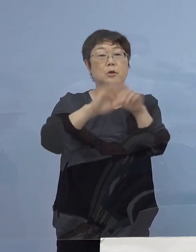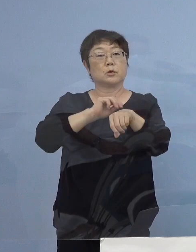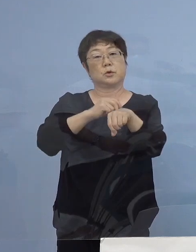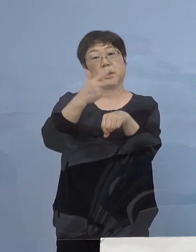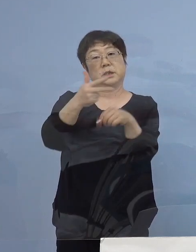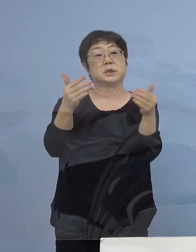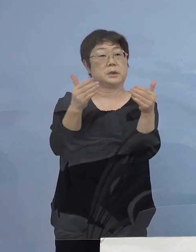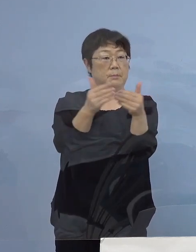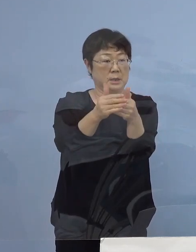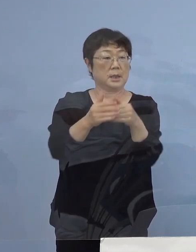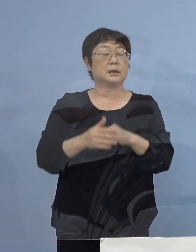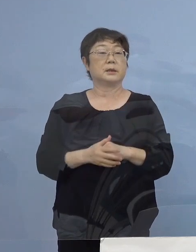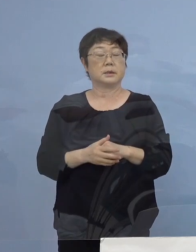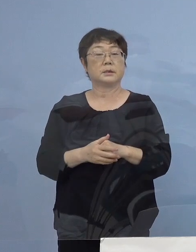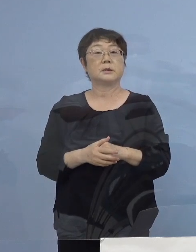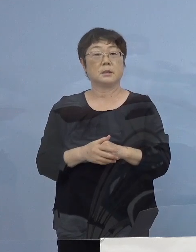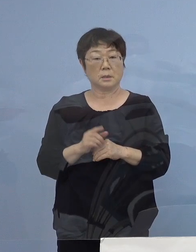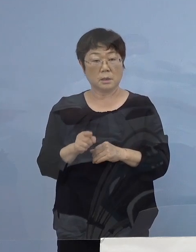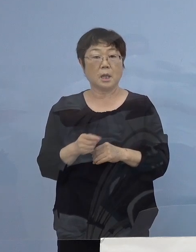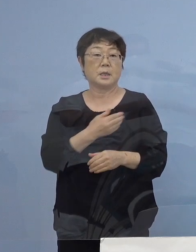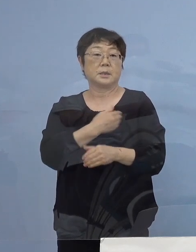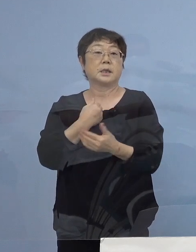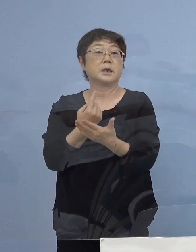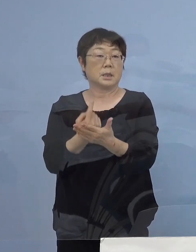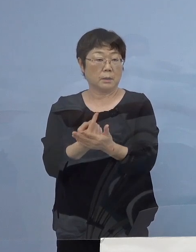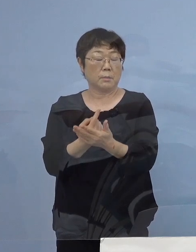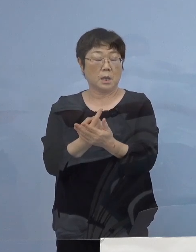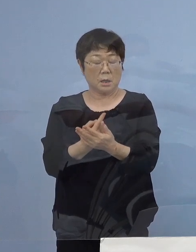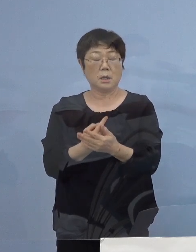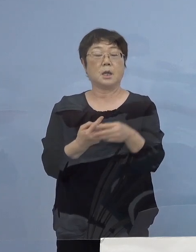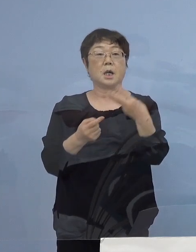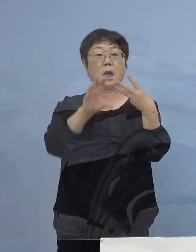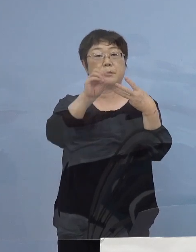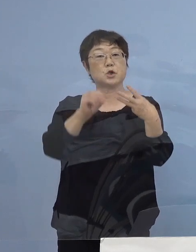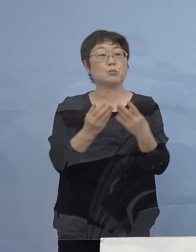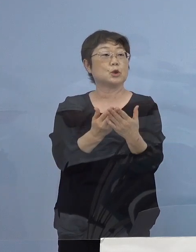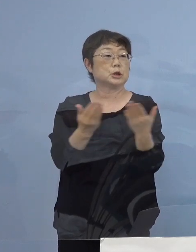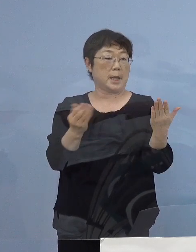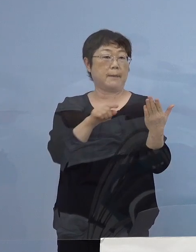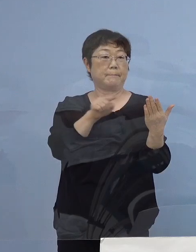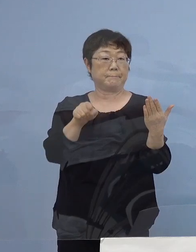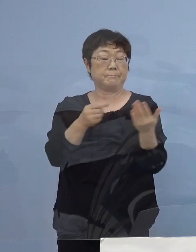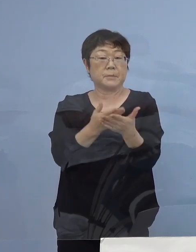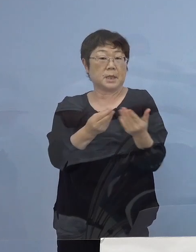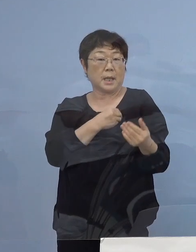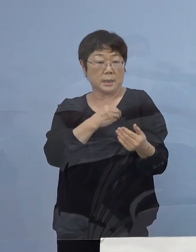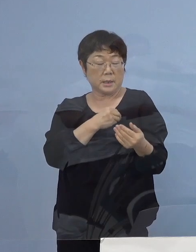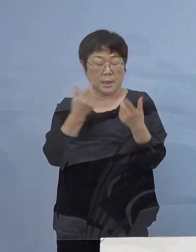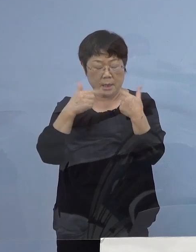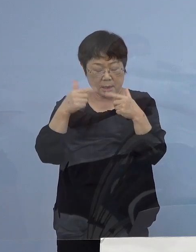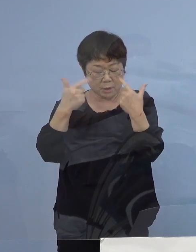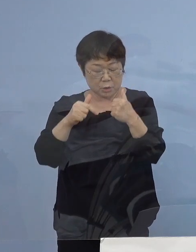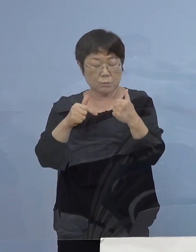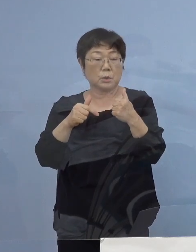こうした形で、そしてできれば三ッ星店 店員の皆さん方、実は連日陽性者も出ている